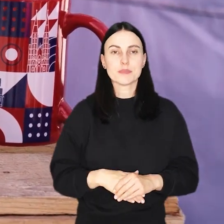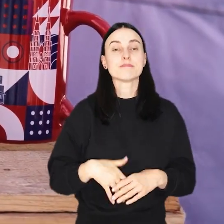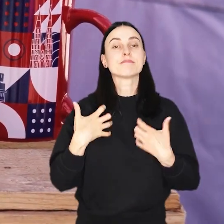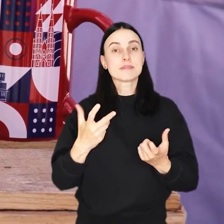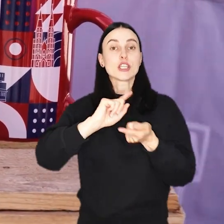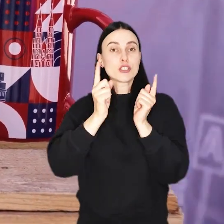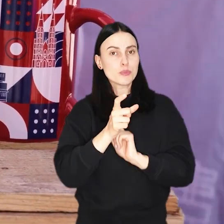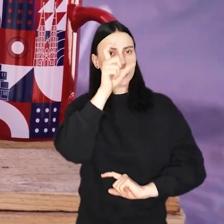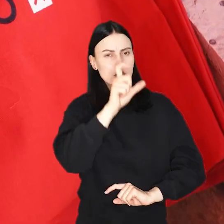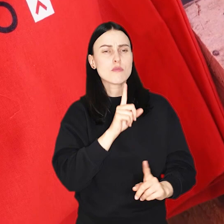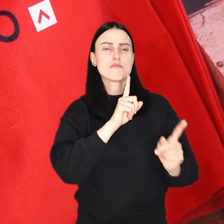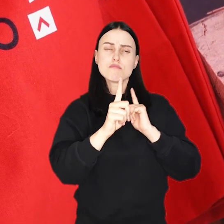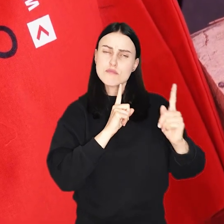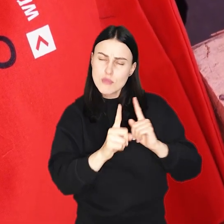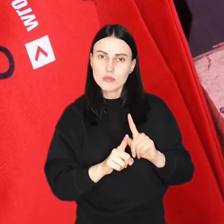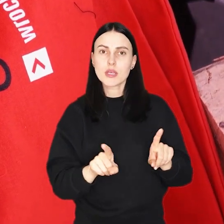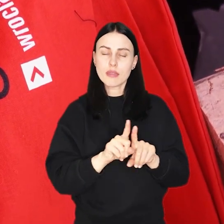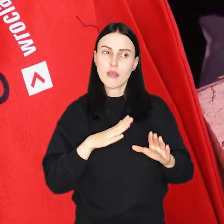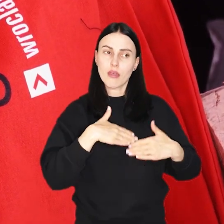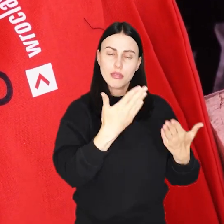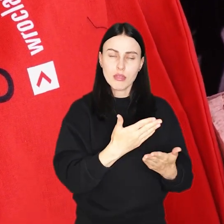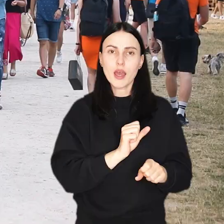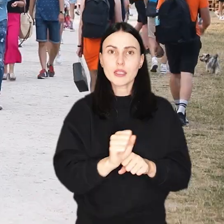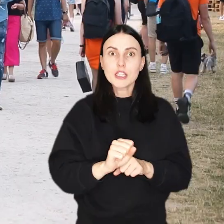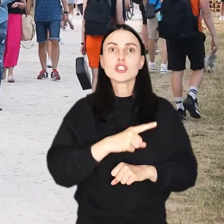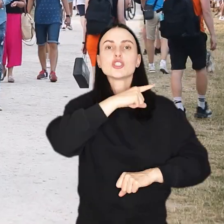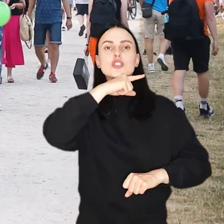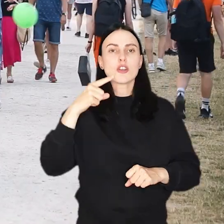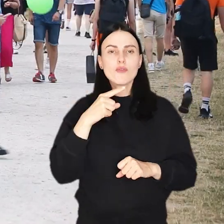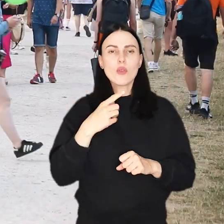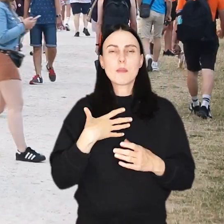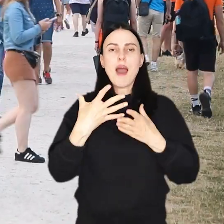Chcemy się z Wami spotkać, porozmawiać i wręczyć czerwoną watę cukrową.